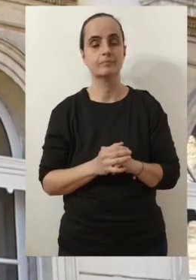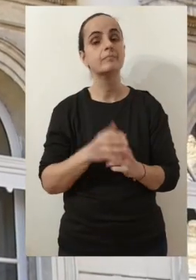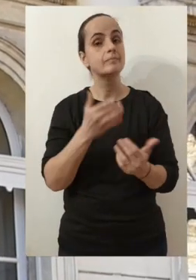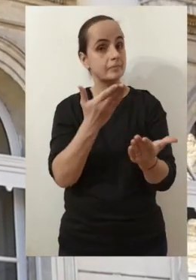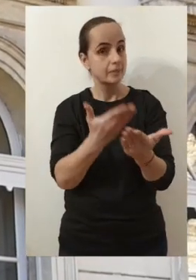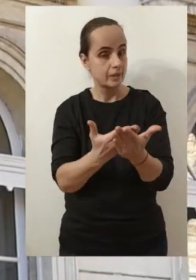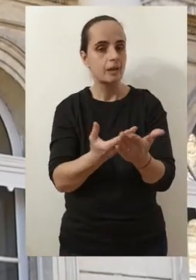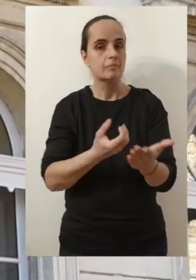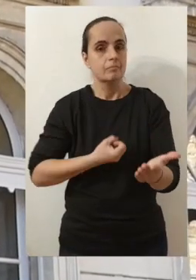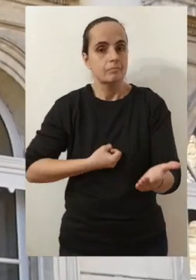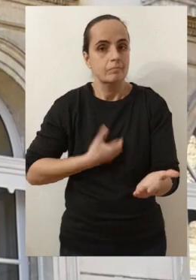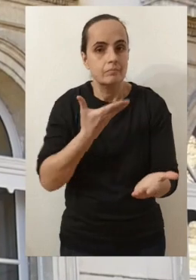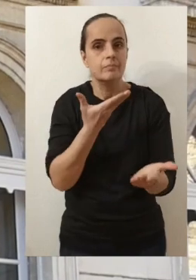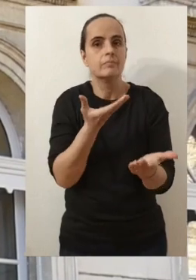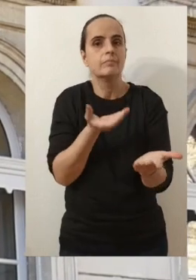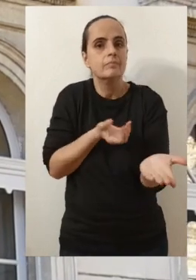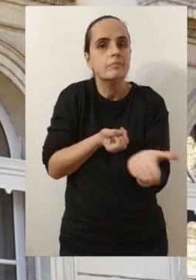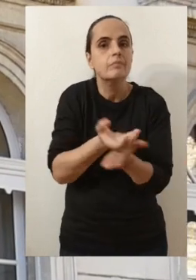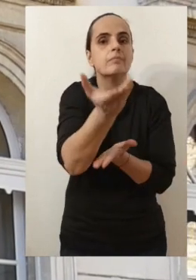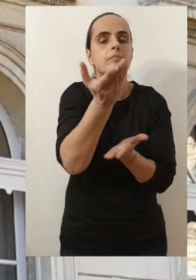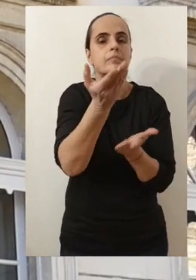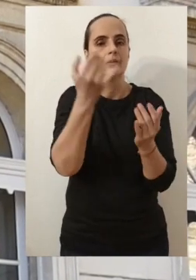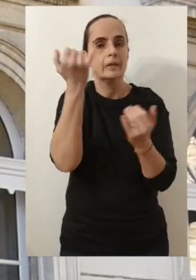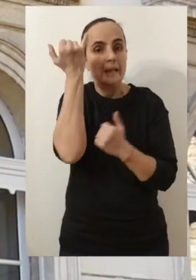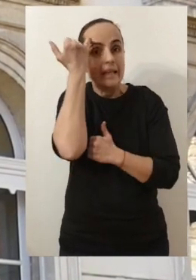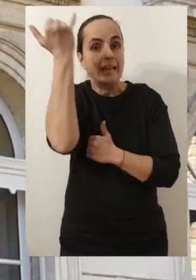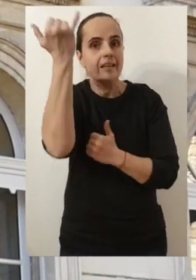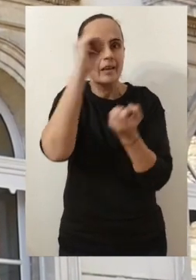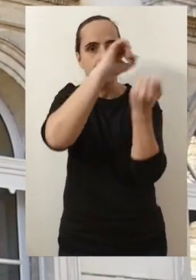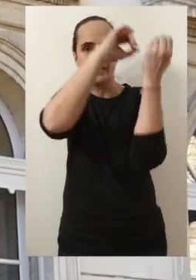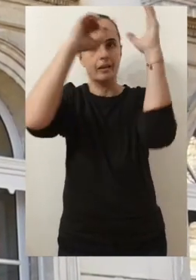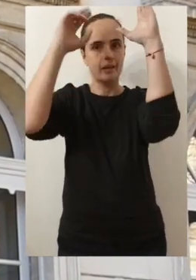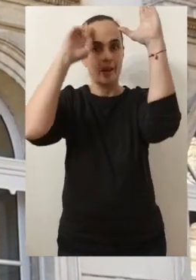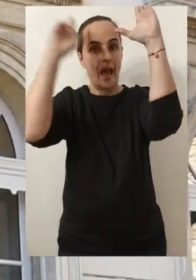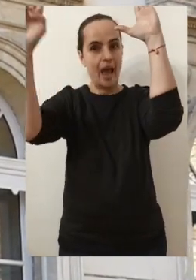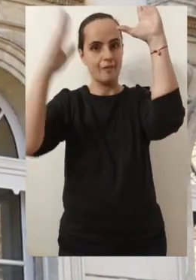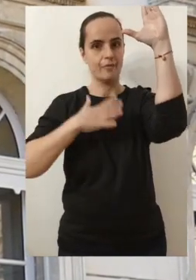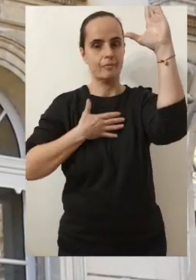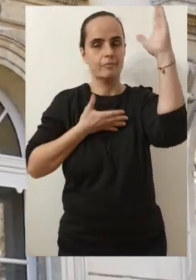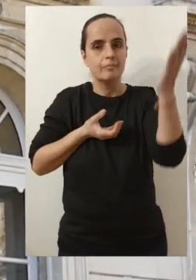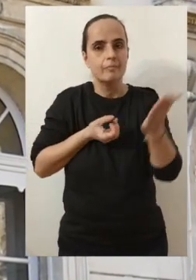me permettront de partager avec vous mes idées, mes rêves pour Avignon.